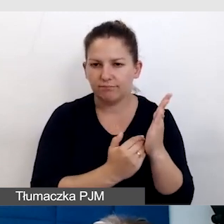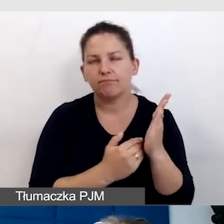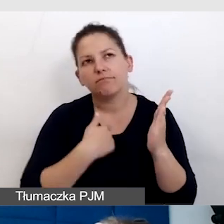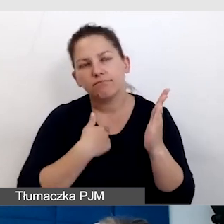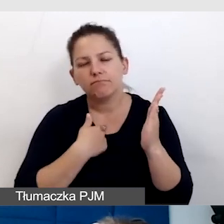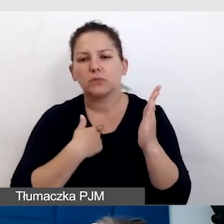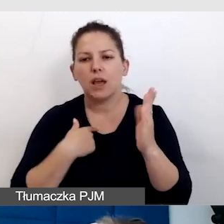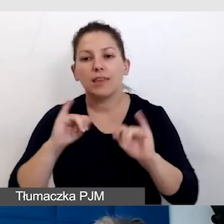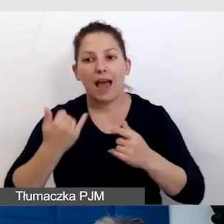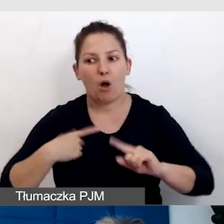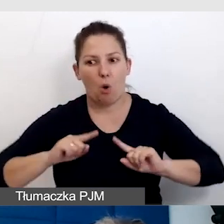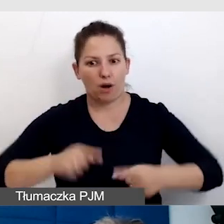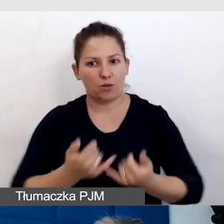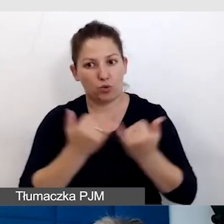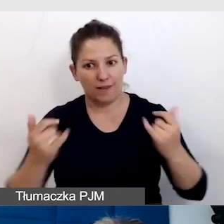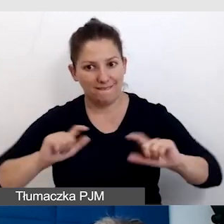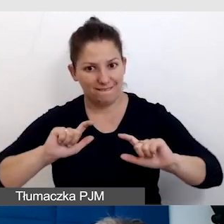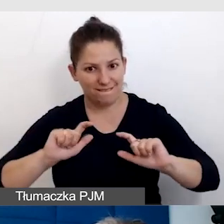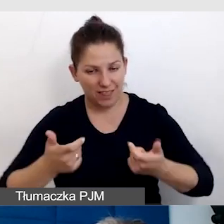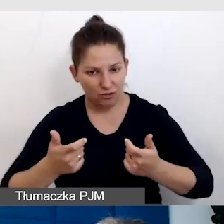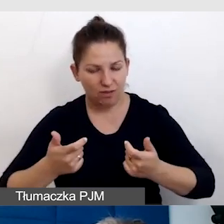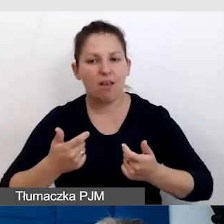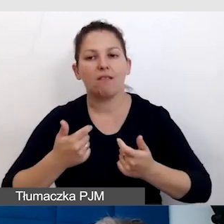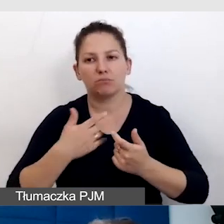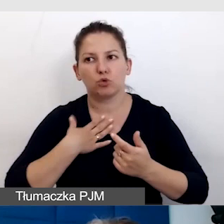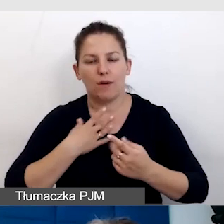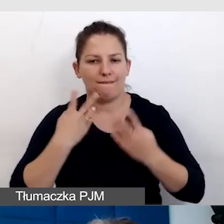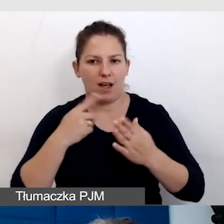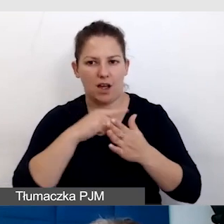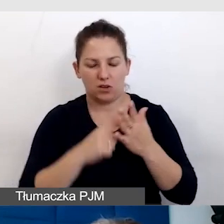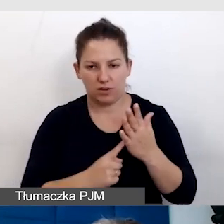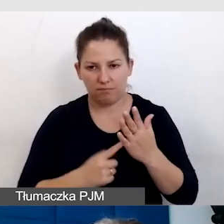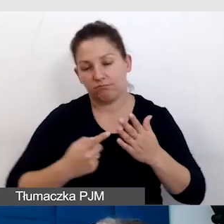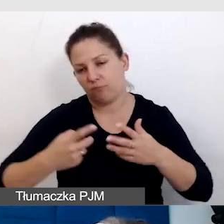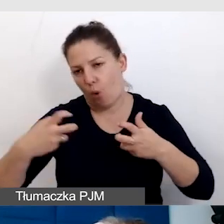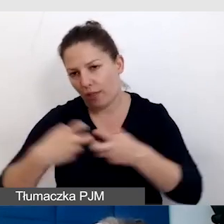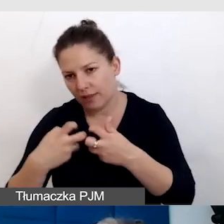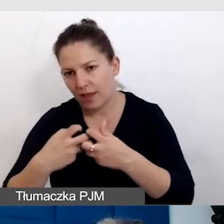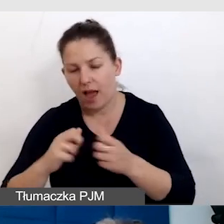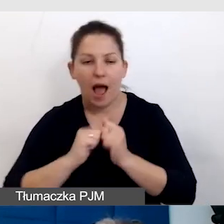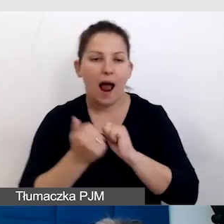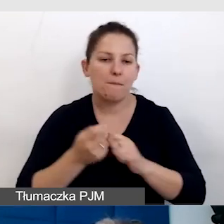kiedy organizuję różne wydarzenia, te online czy wydarzenia dostępne.